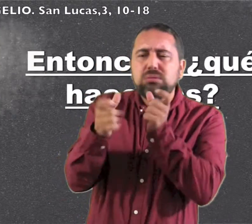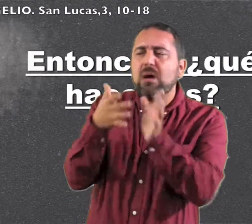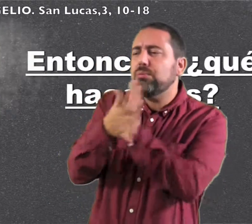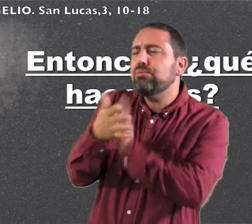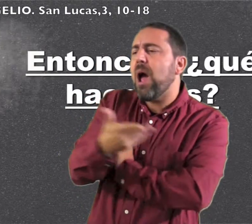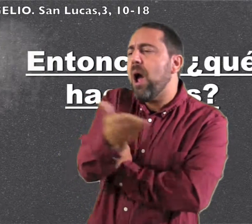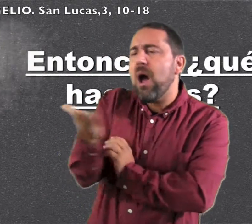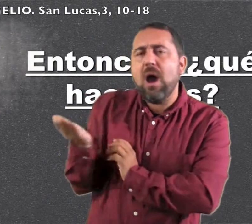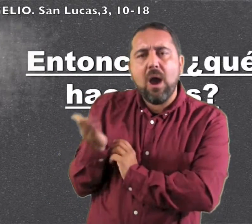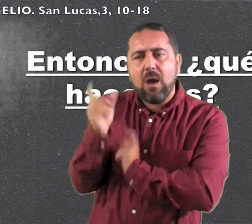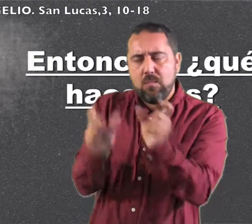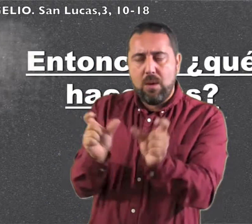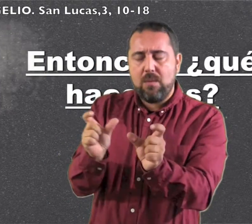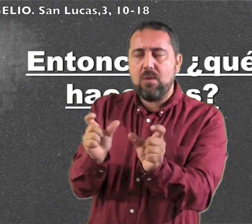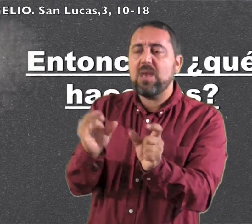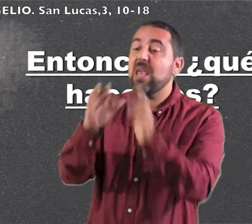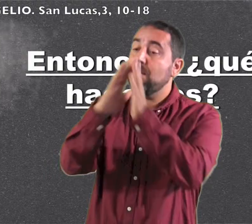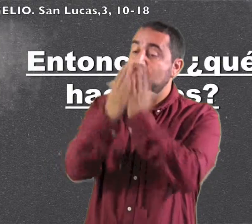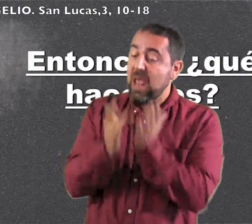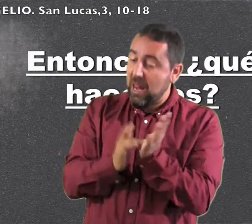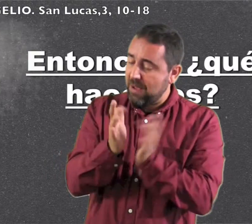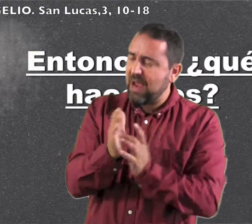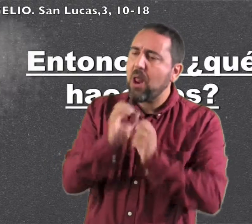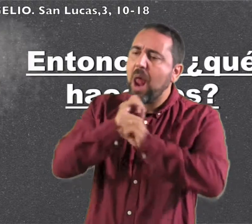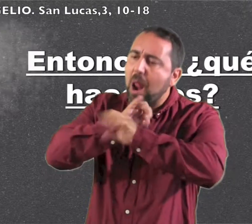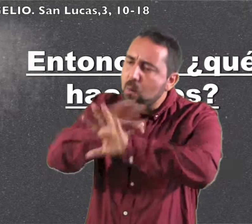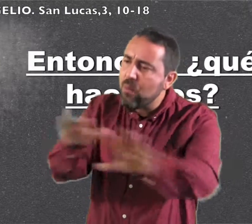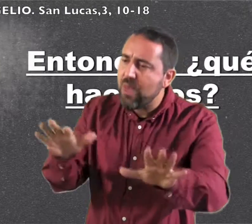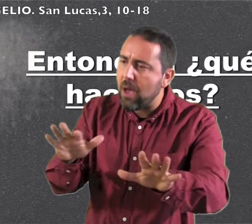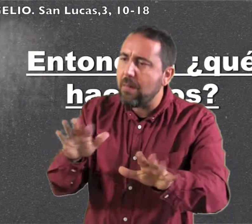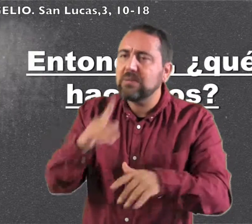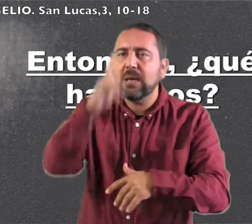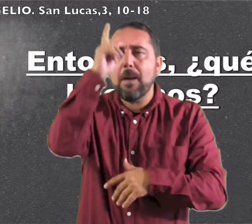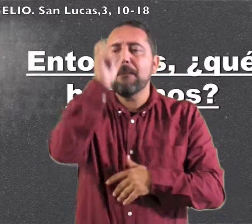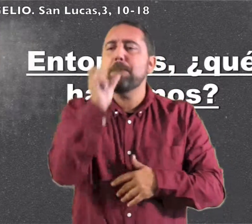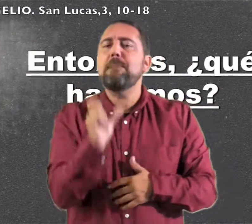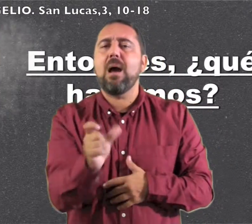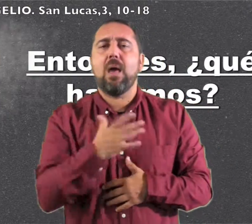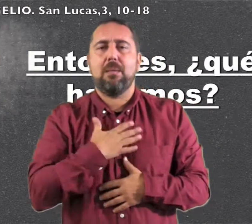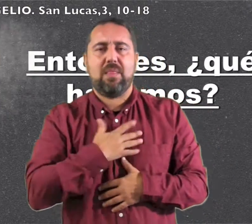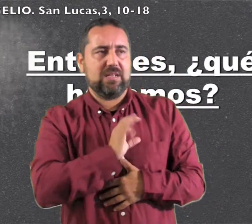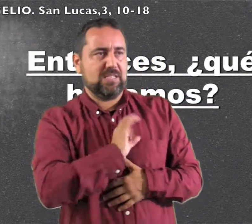exhortaba al pueblo y le anunciaba el Evangelio Palabra del Señor.